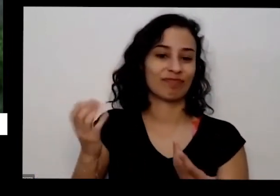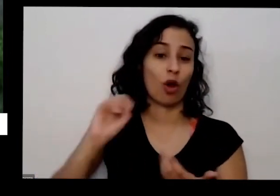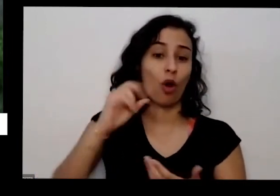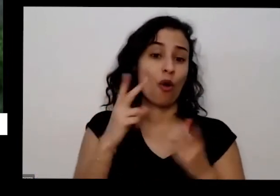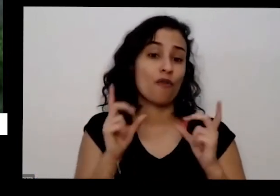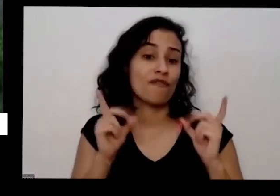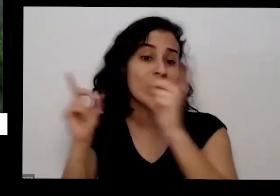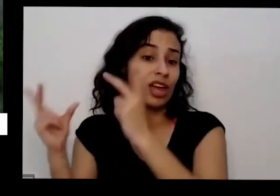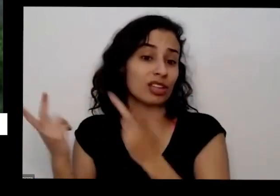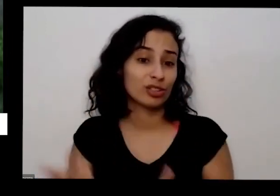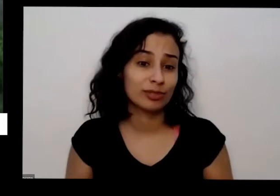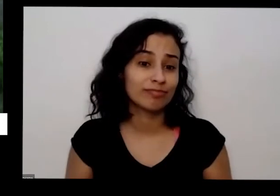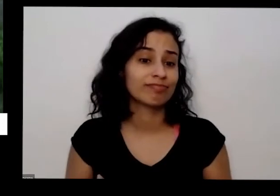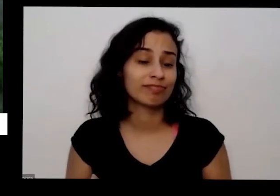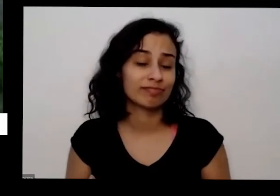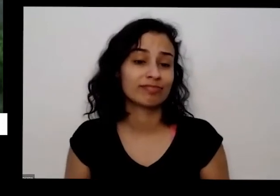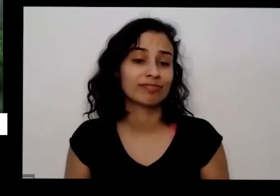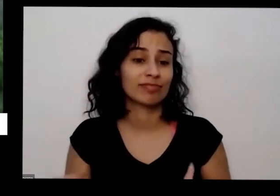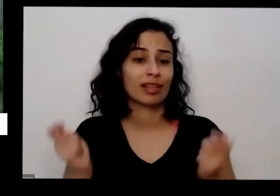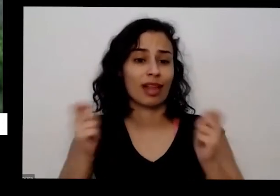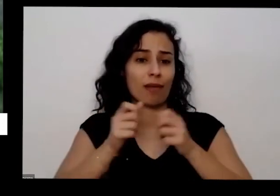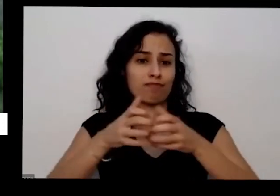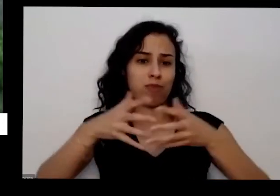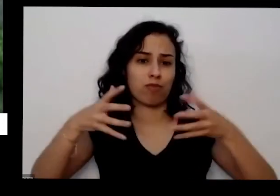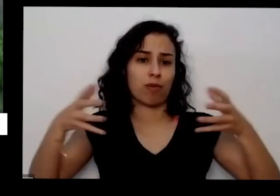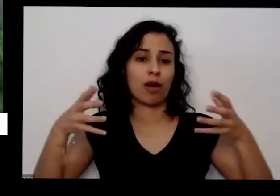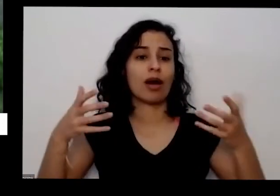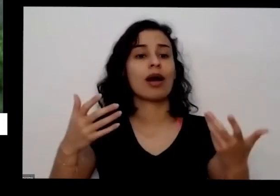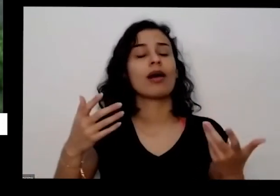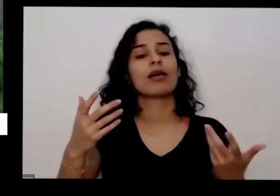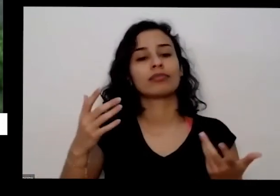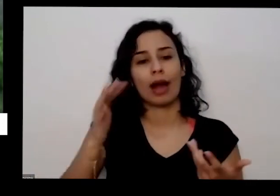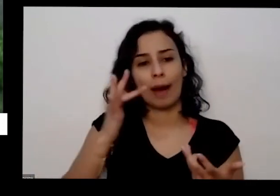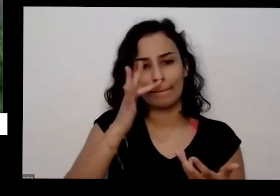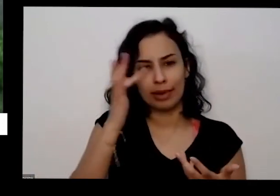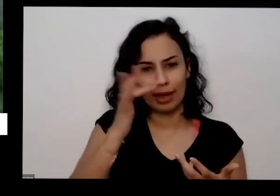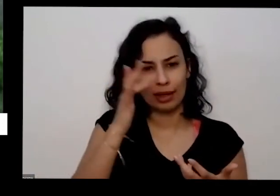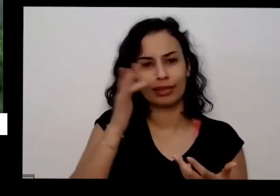consegue multiplicar e a planta vai gostar ela vai dar outro a planta Mãe quero ver gostar vai